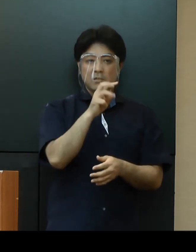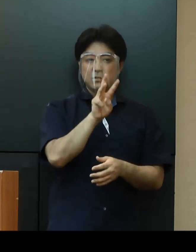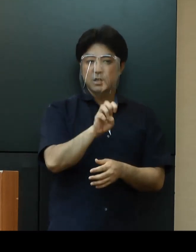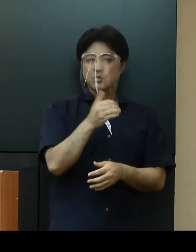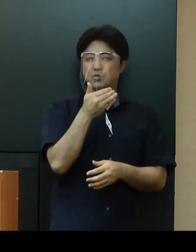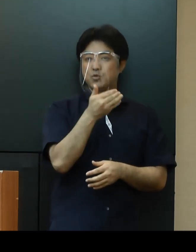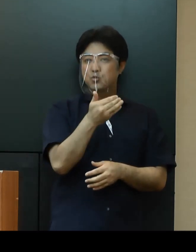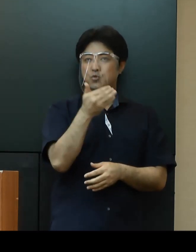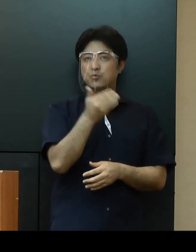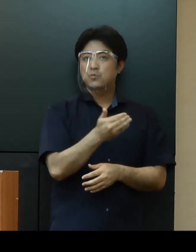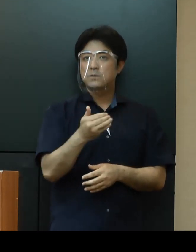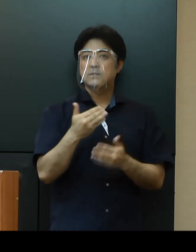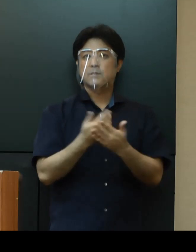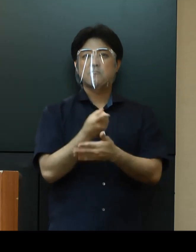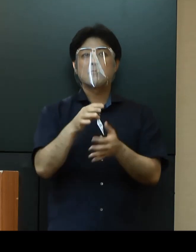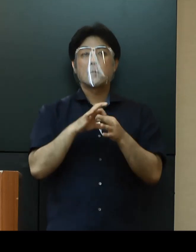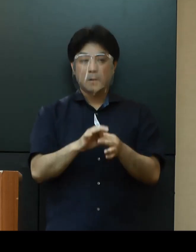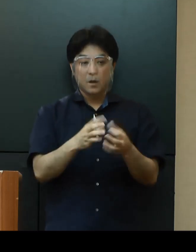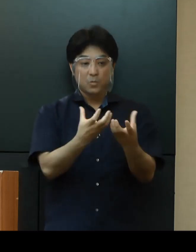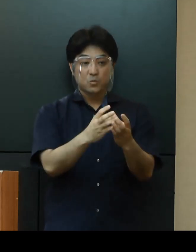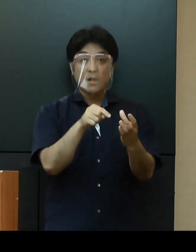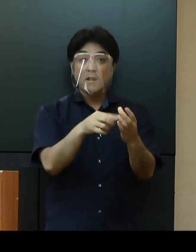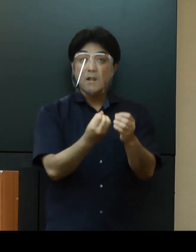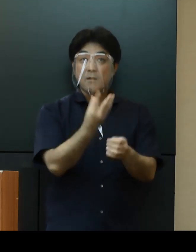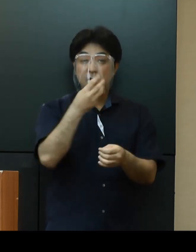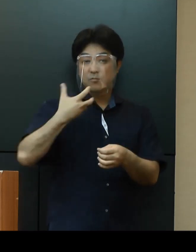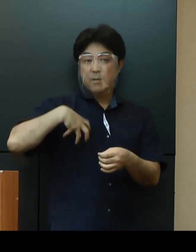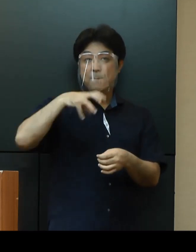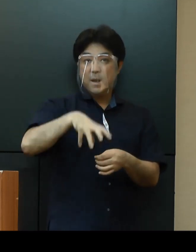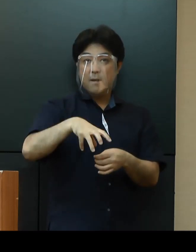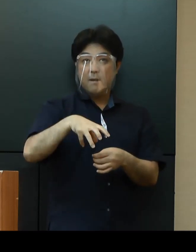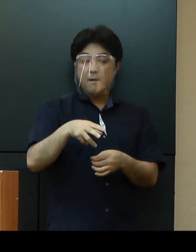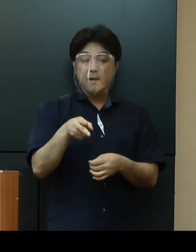クラスターが発生している普天間飛行場やキャンプハンセンについては